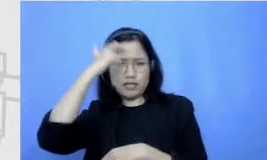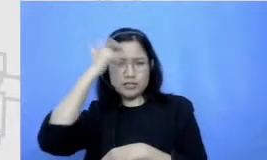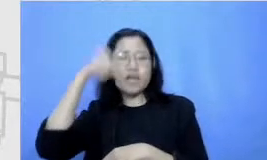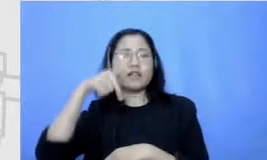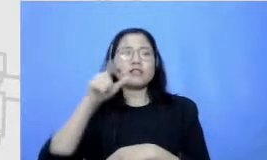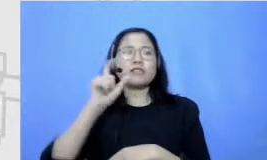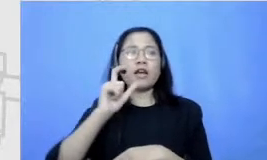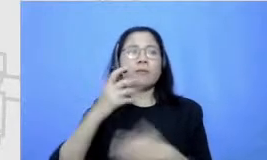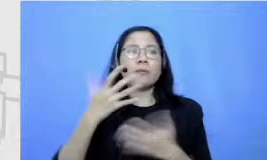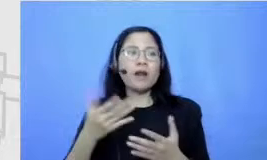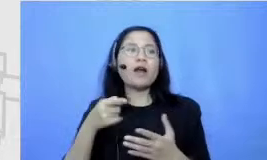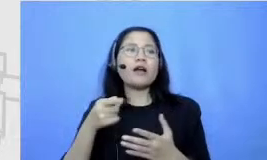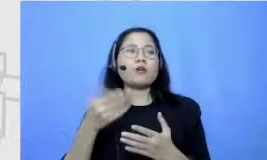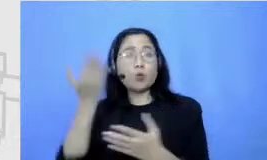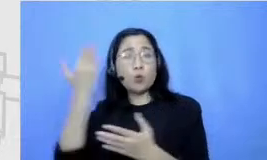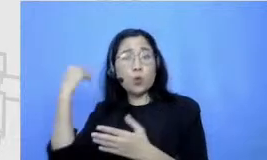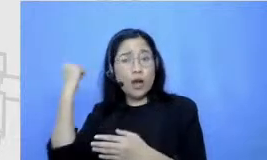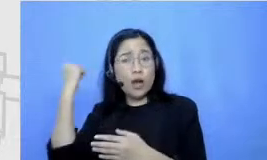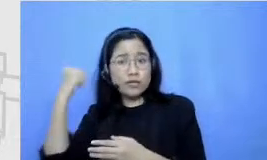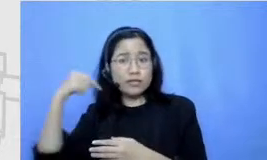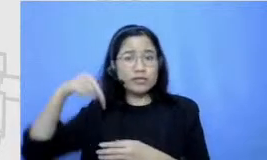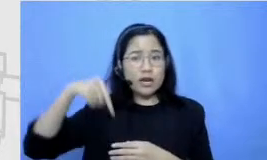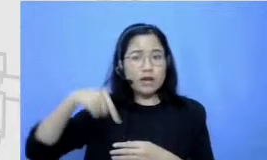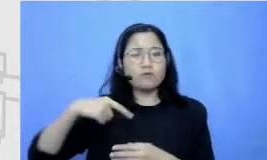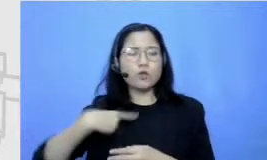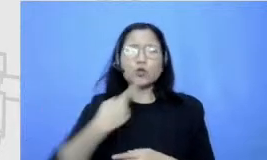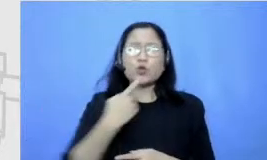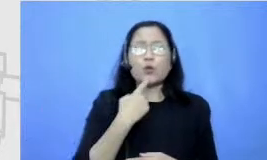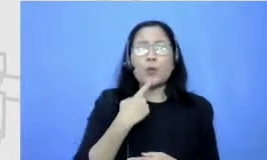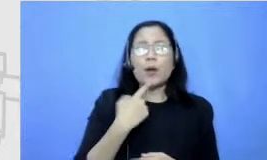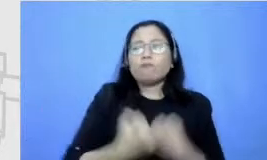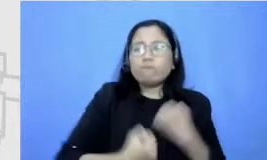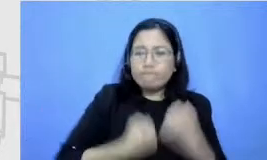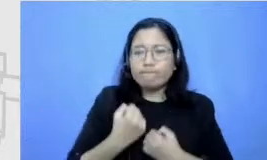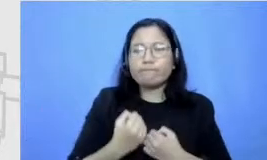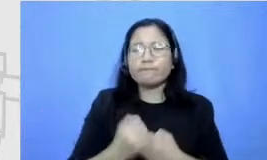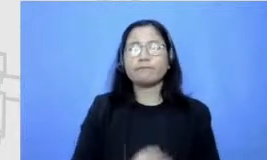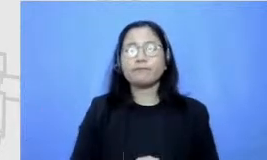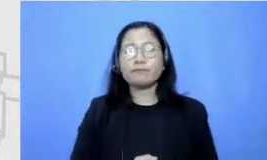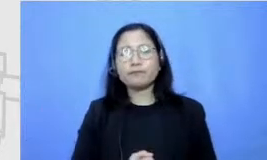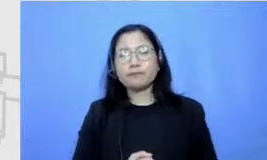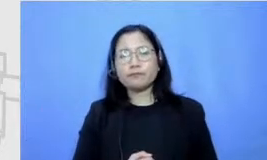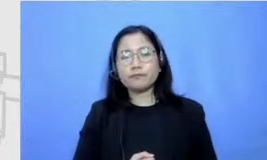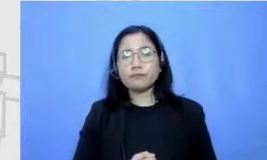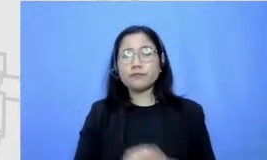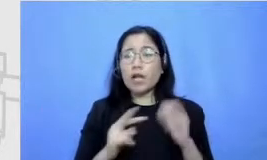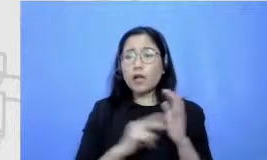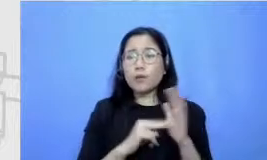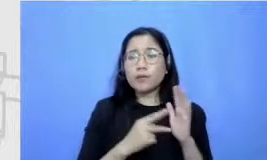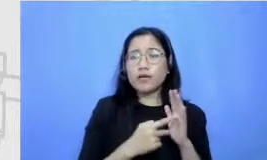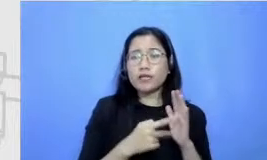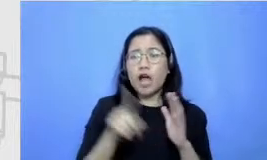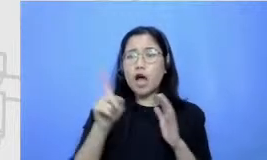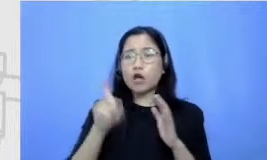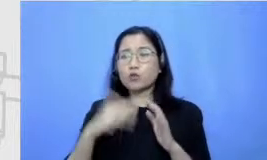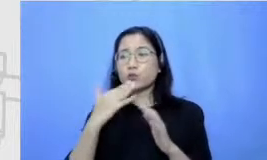yang dulu aku nggak bisa lakukan Oke berarti memang harus mempunyai khusus gitu ya harus